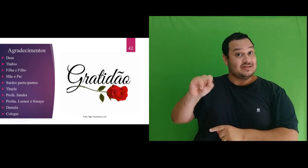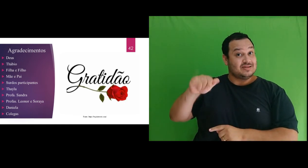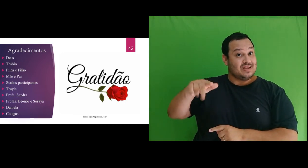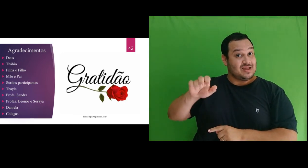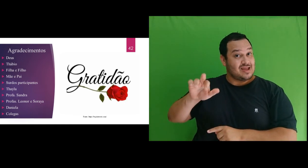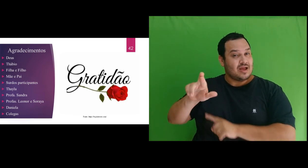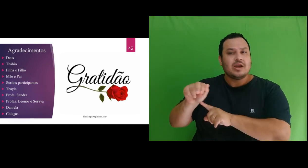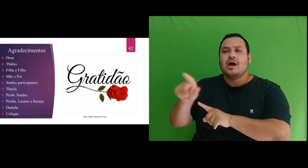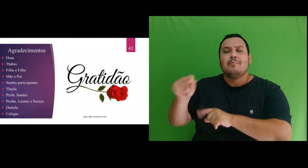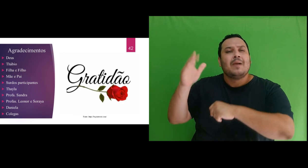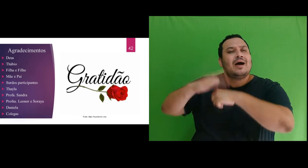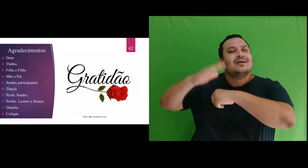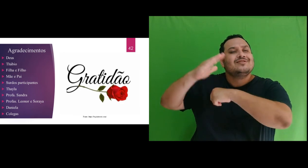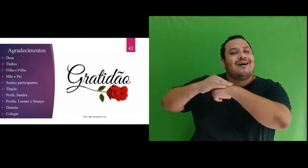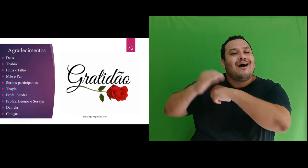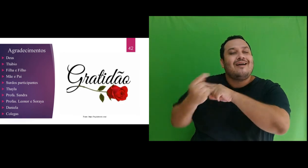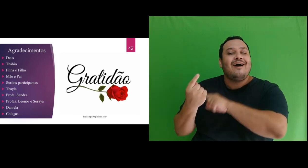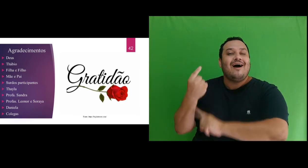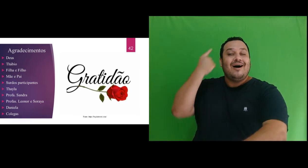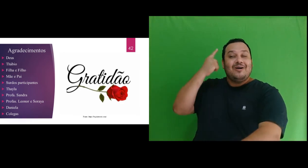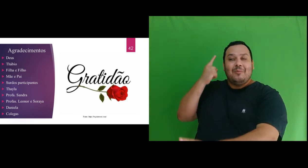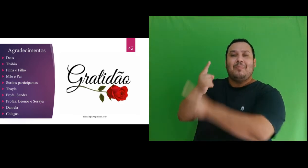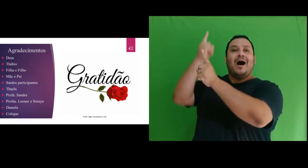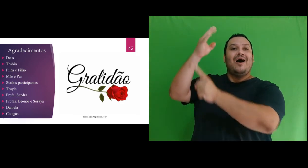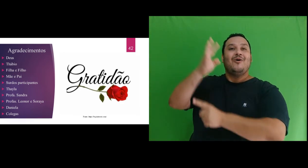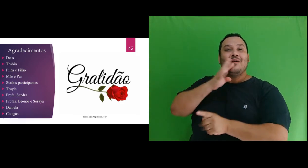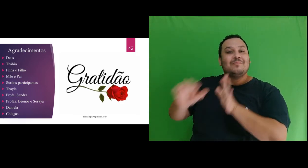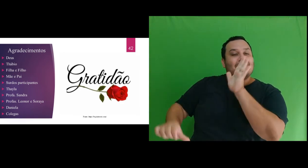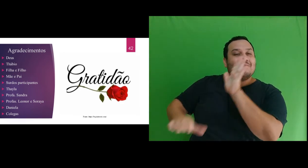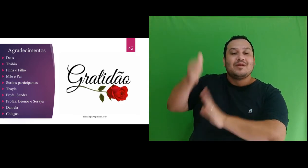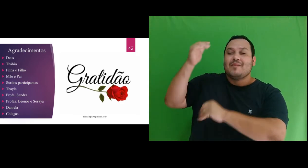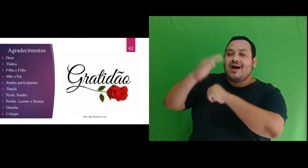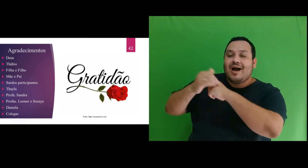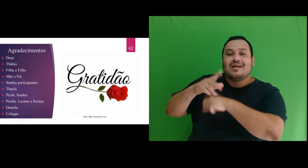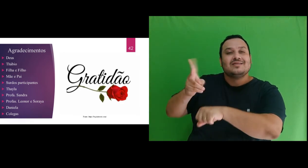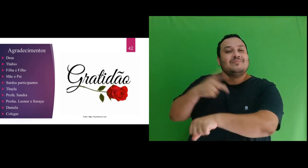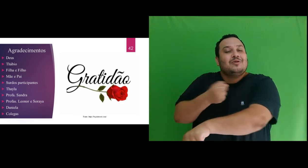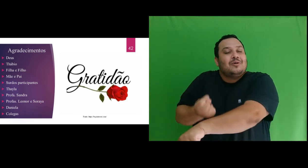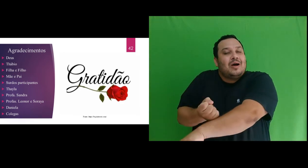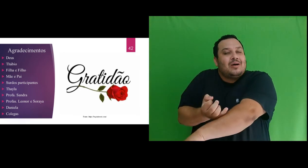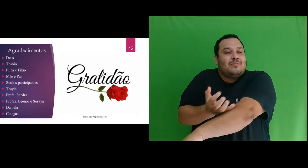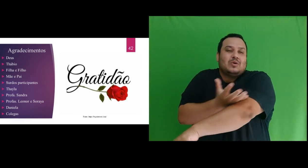todo seu carinho demonstrado a mim desde quando nos conhecemos e que sempre me emociona. Muito